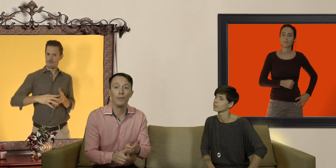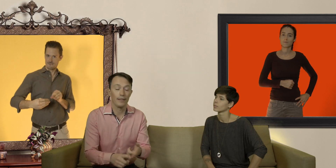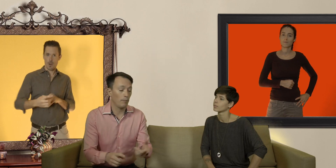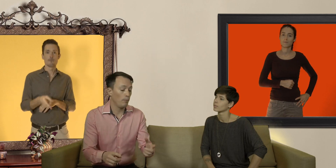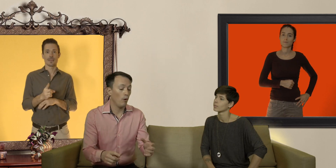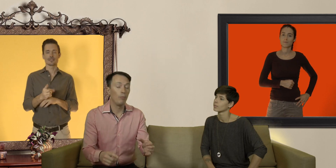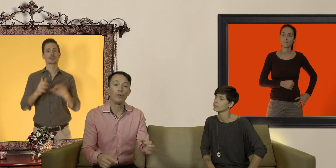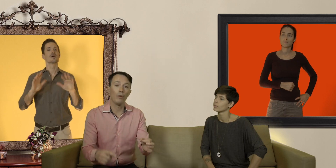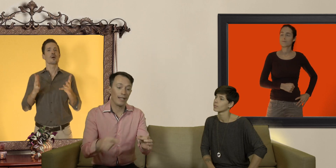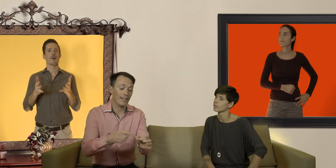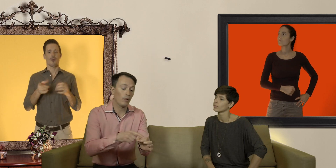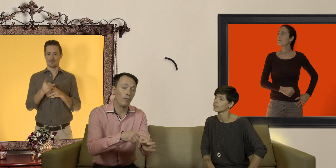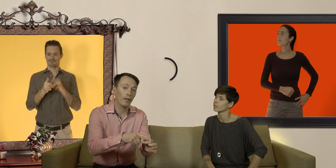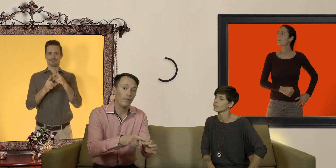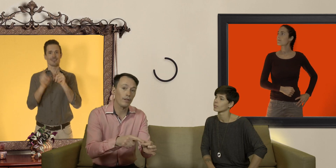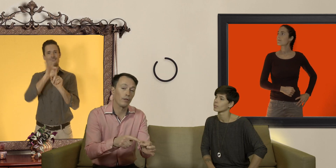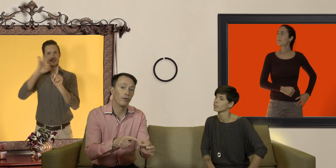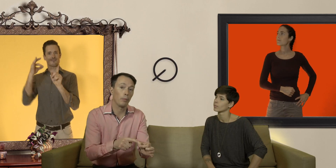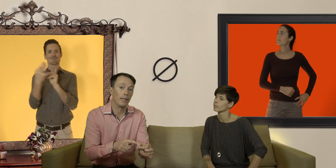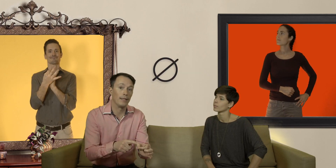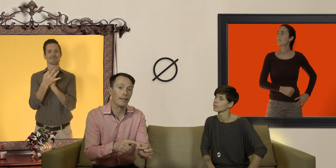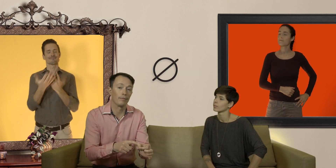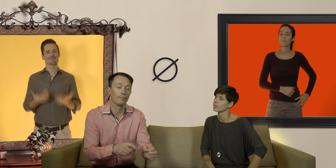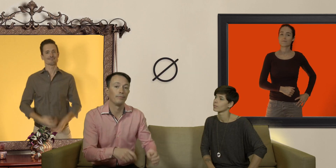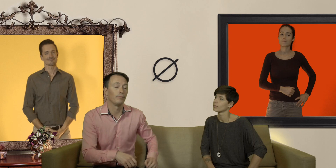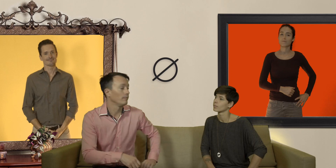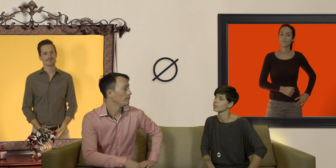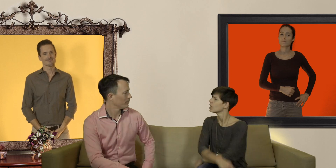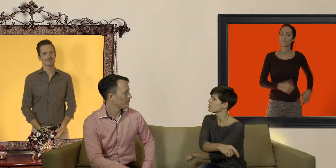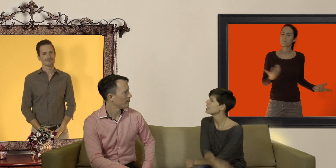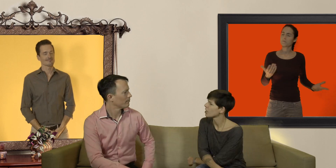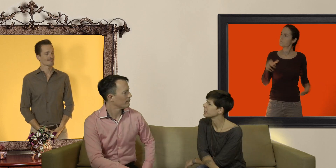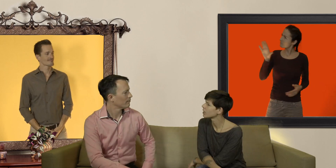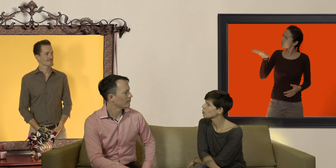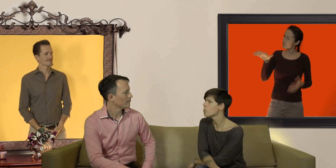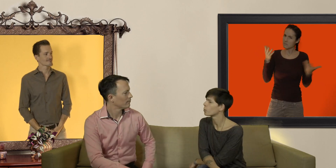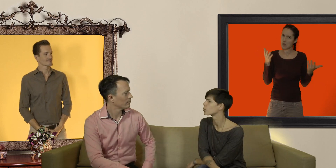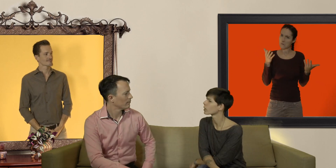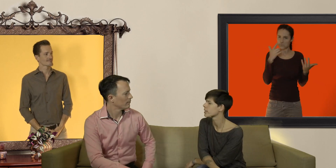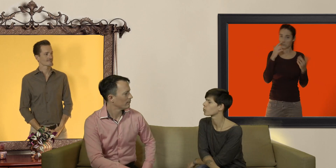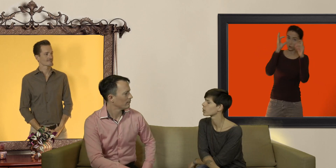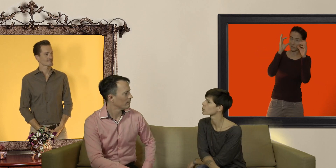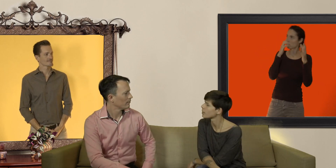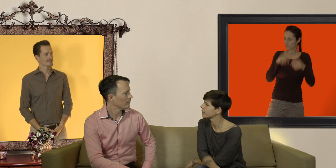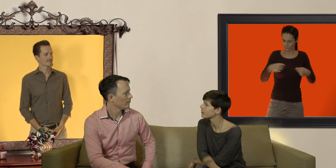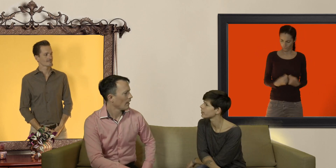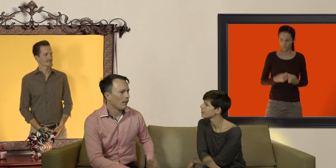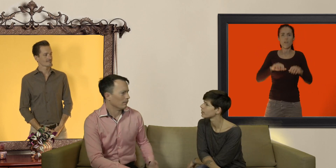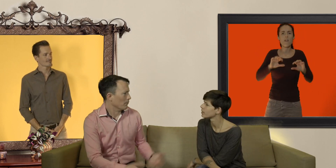simplement en mesurant la circonférence de votre pénis mais Jamy comment on mesure la circonférence de sa bite ?